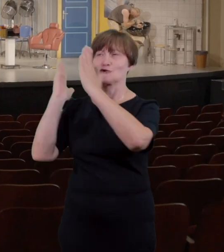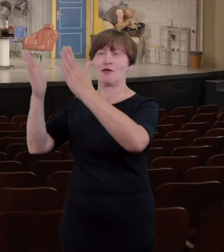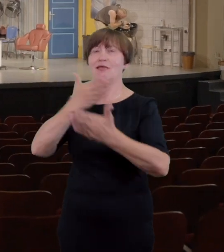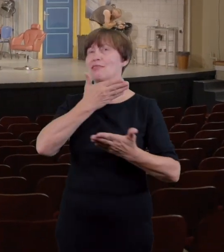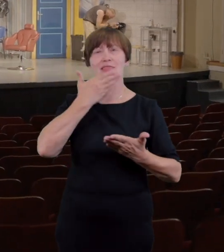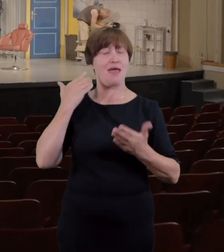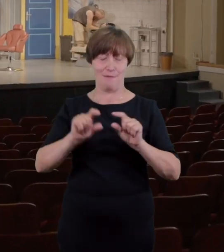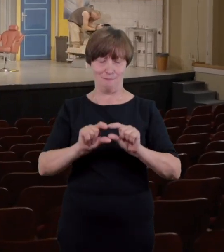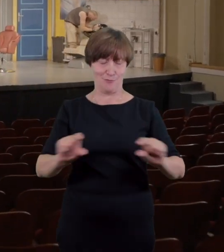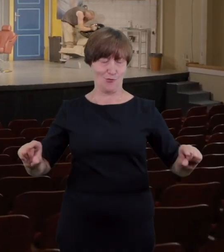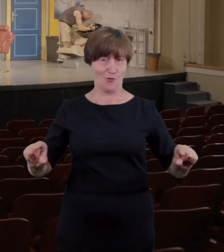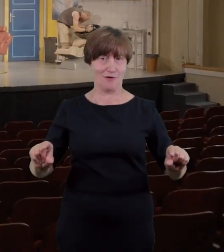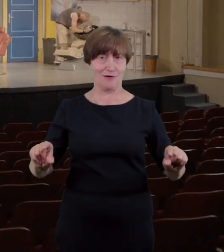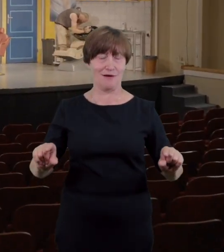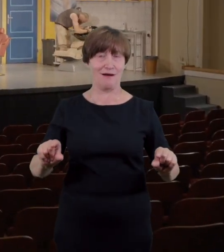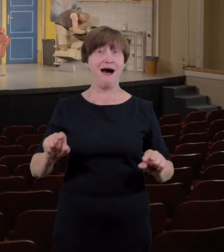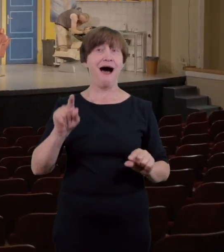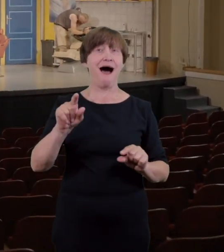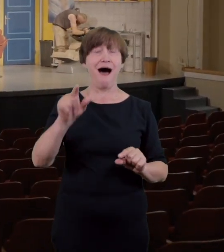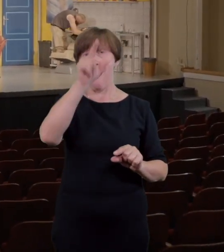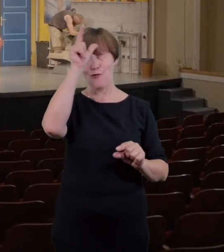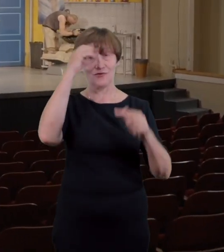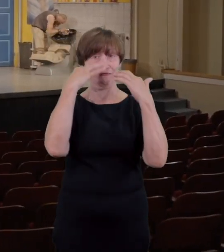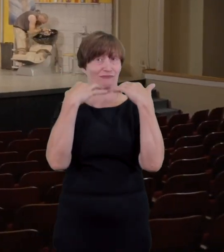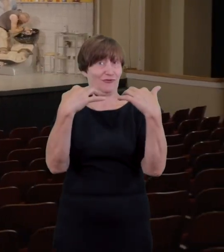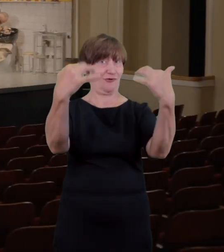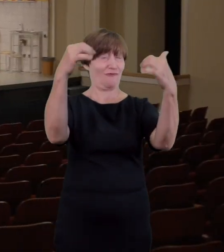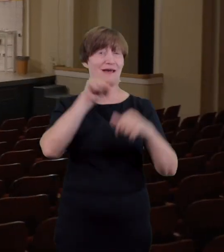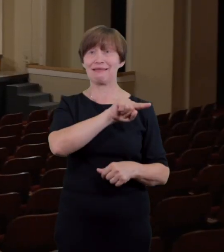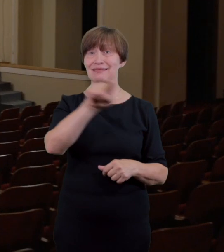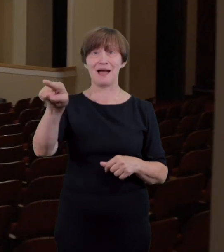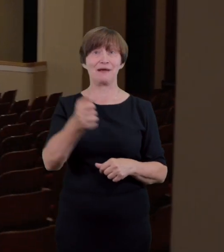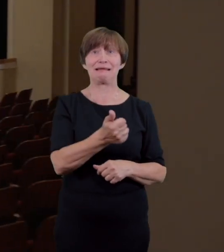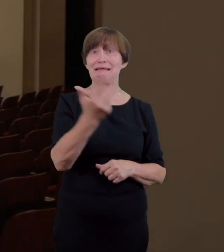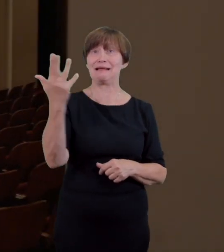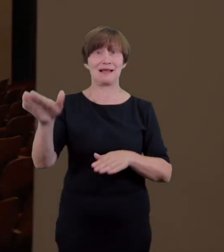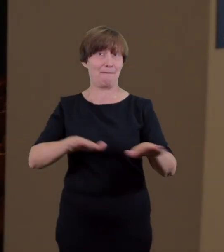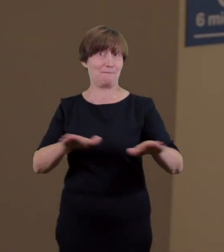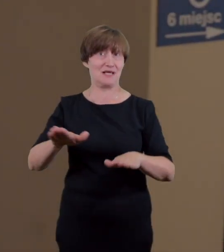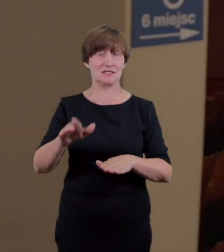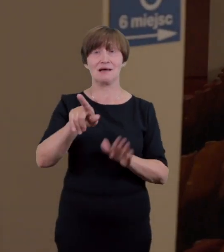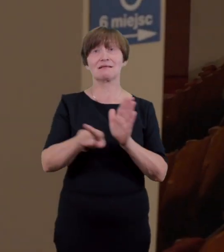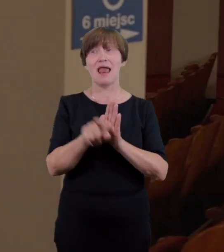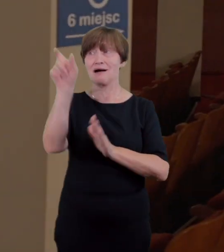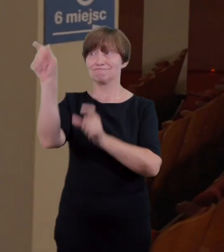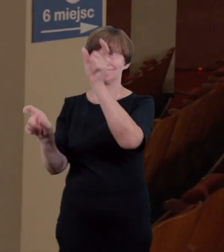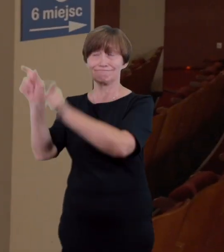ani innych utrudnień mogących stanowić problem zaraz za wejściem na scenę znajdziemy kilka